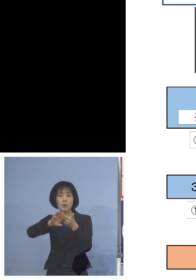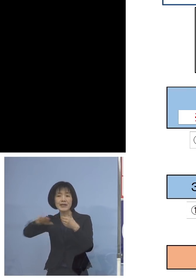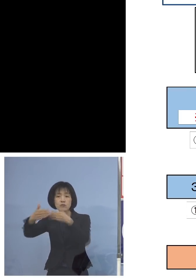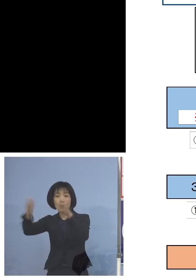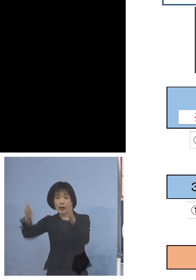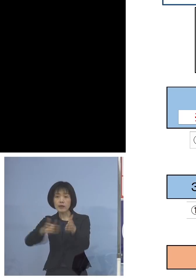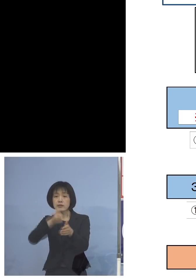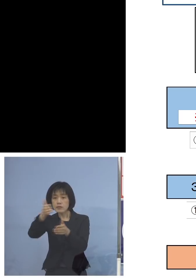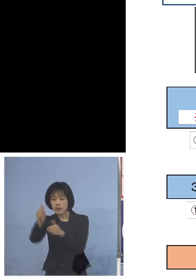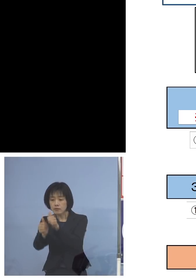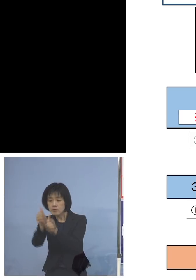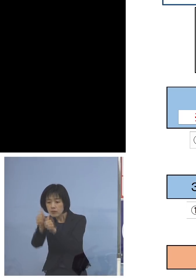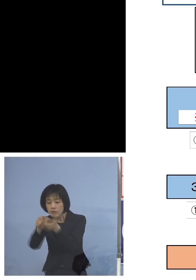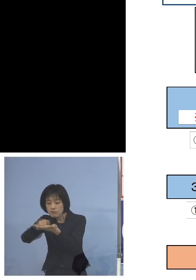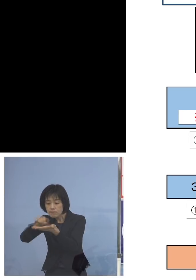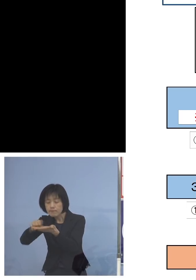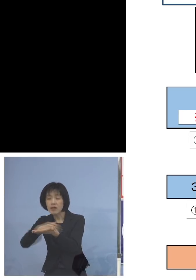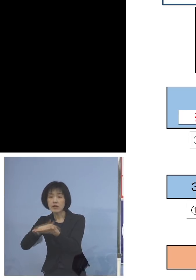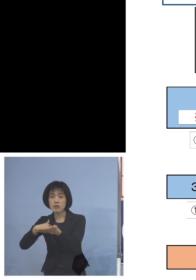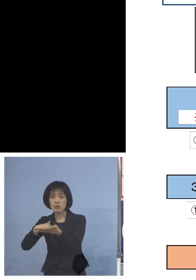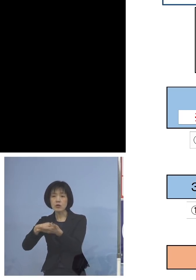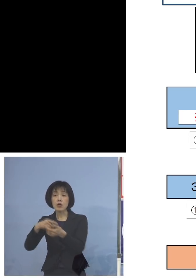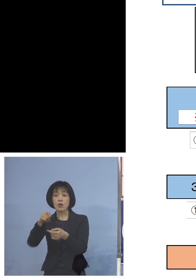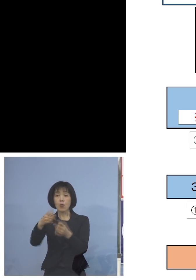では、これも 受けれなかった方については